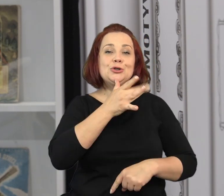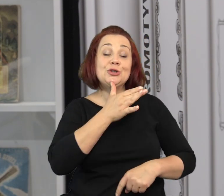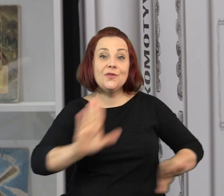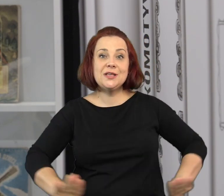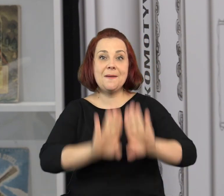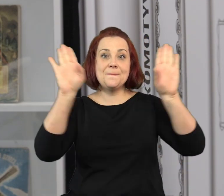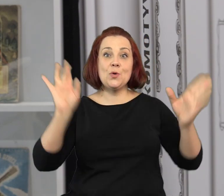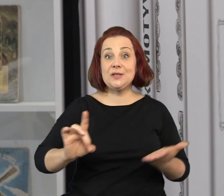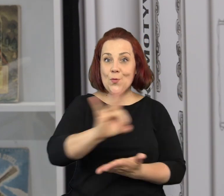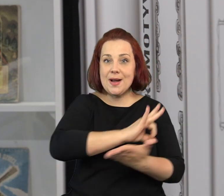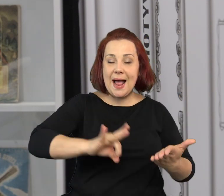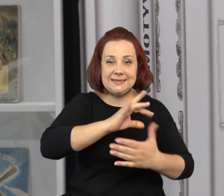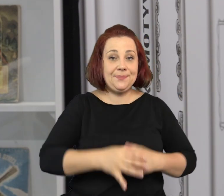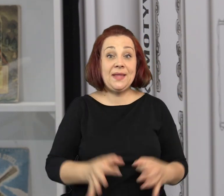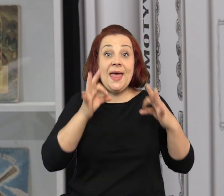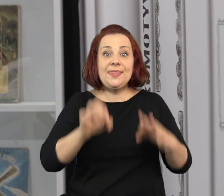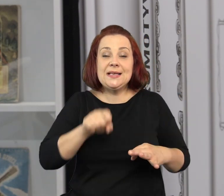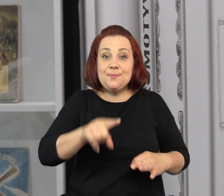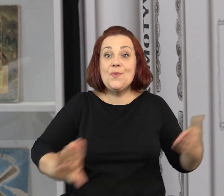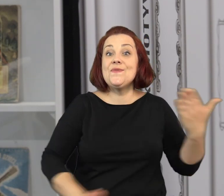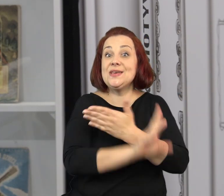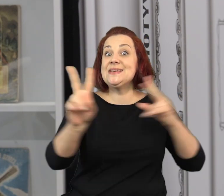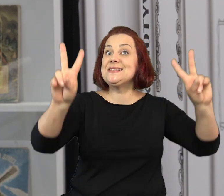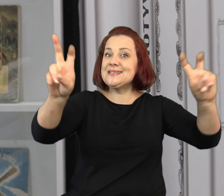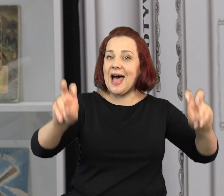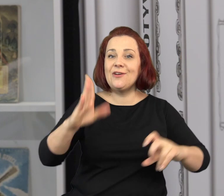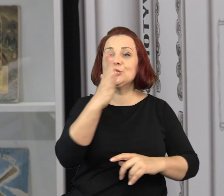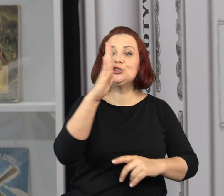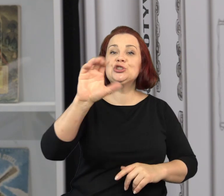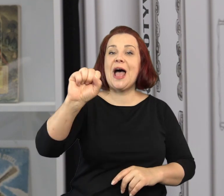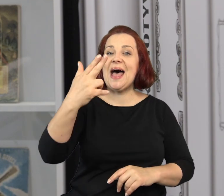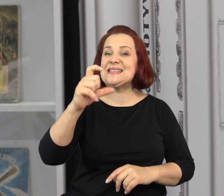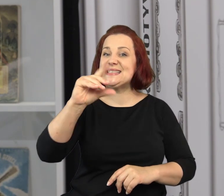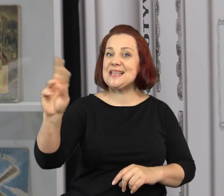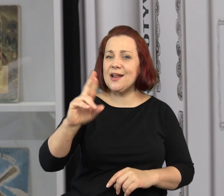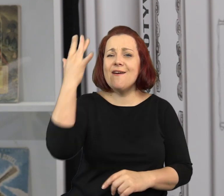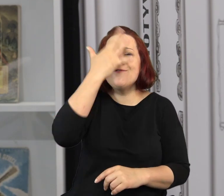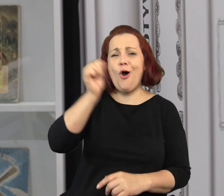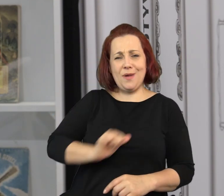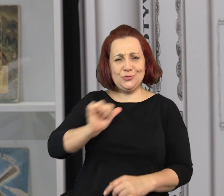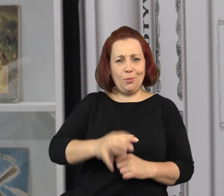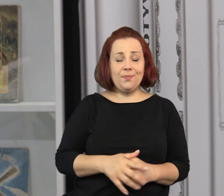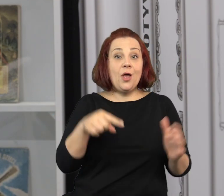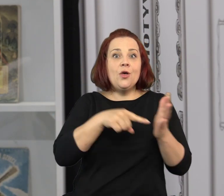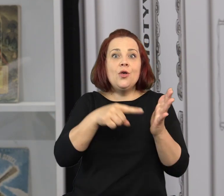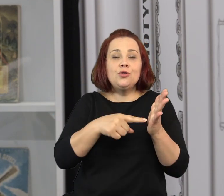Dzień dobry. Witam was bardzo serdecznie w Żydowskim Muzeum Galicja. Jesteśmy w tej chwili na wystawie „Szancer, wyobraź sobie”